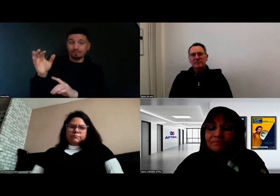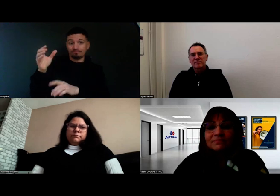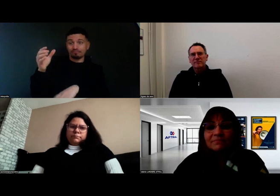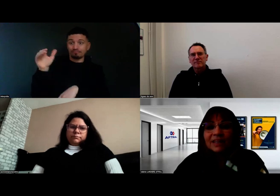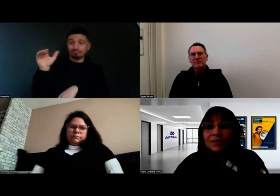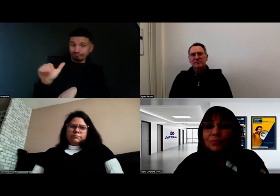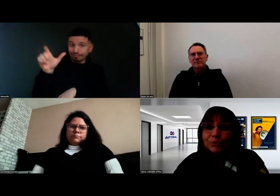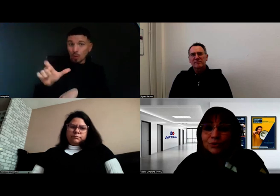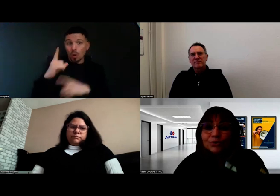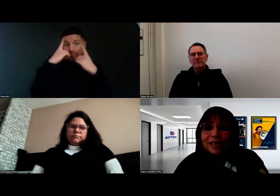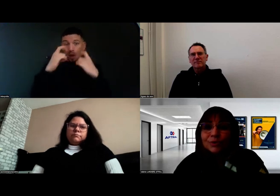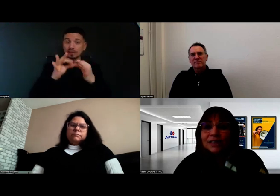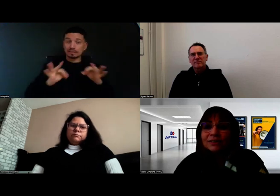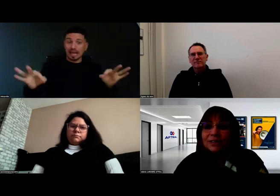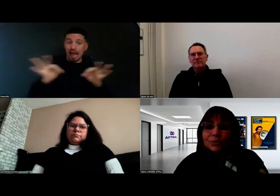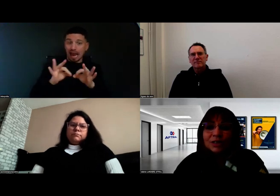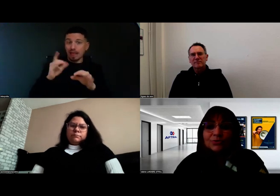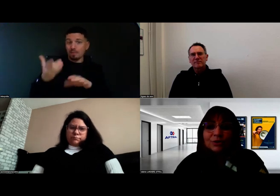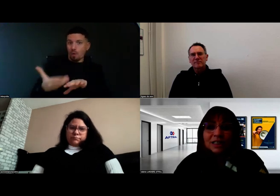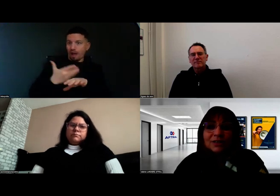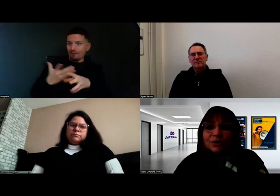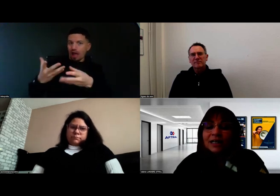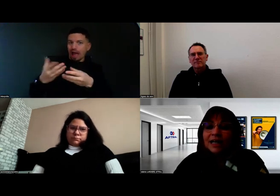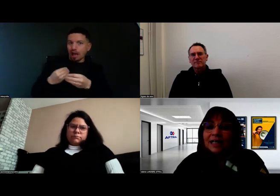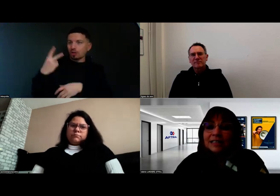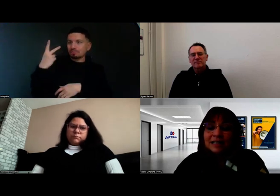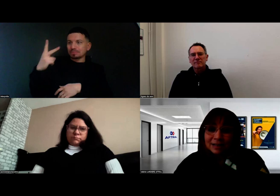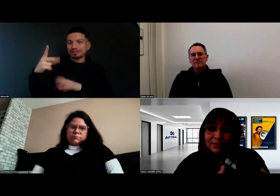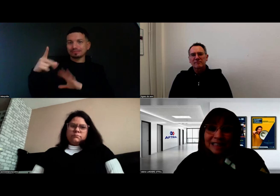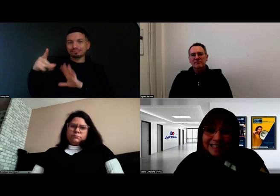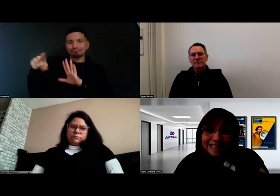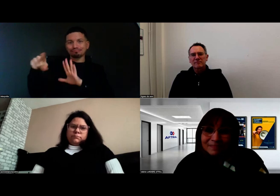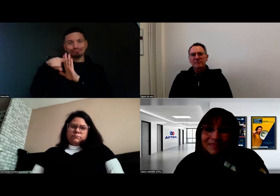et on peut surtout l'accueillir dans des conditions facilitées.